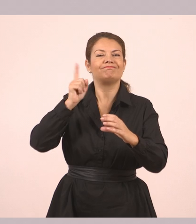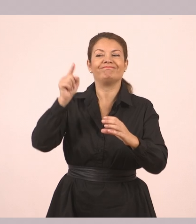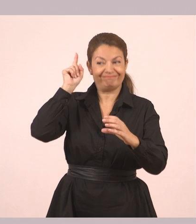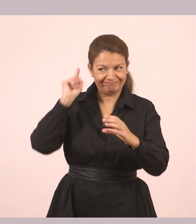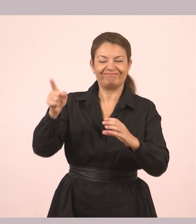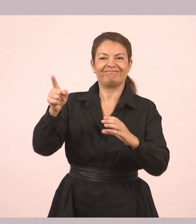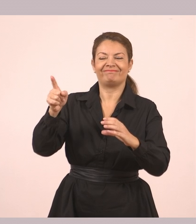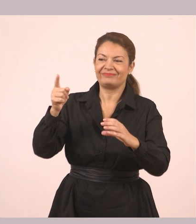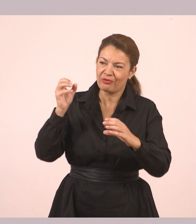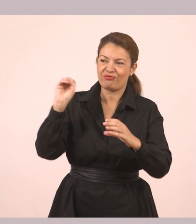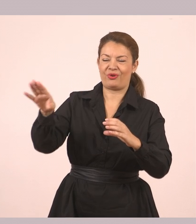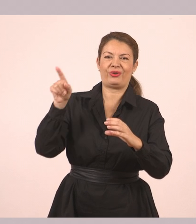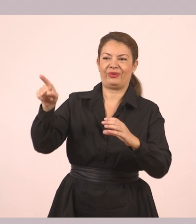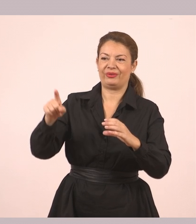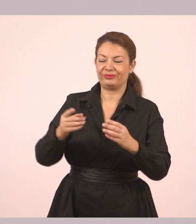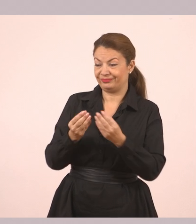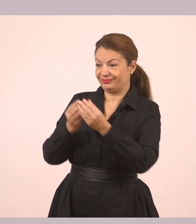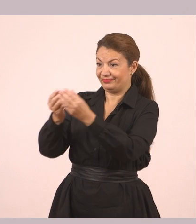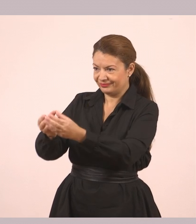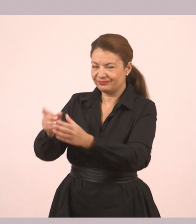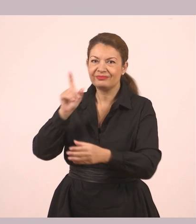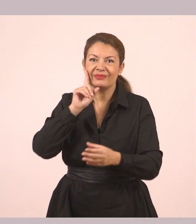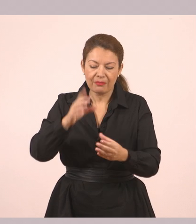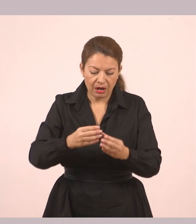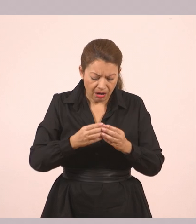Την πήρε στα χέρια της. «Δεν έχω ξαναδεί πιο όμορφη πέτρα!»